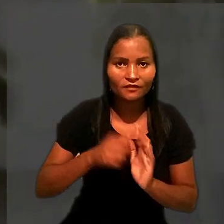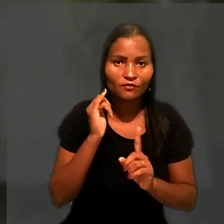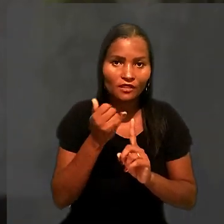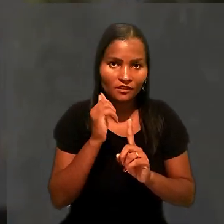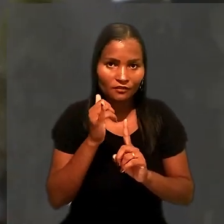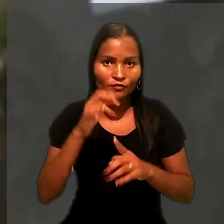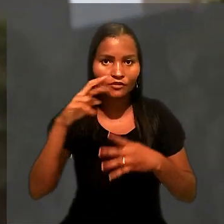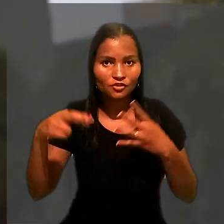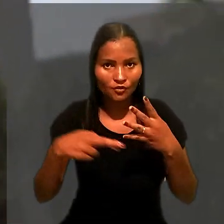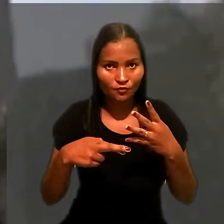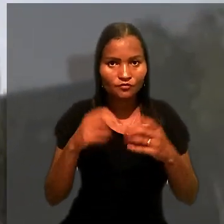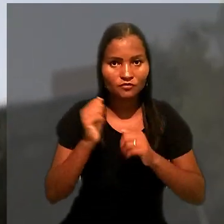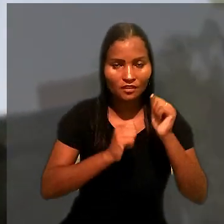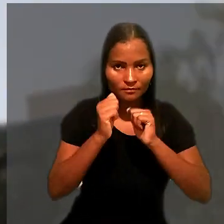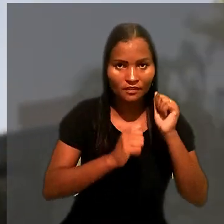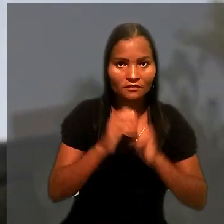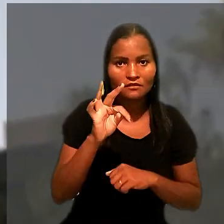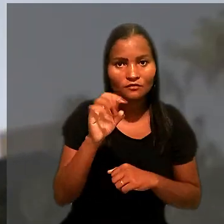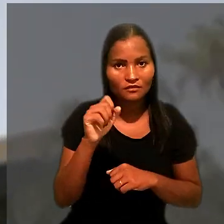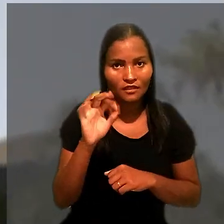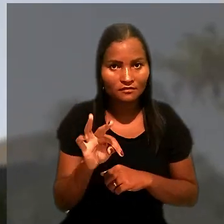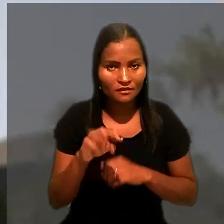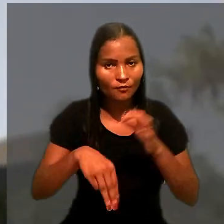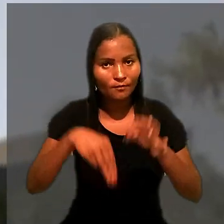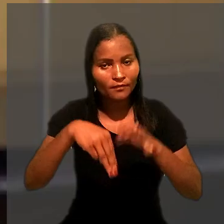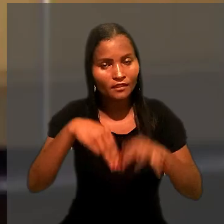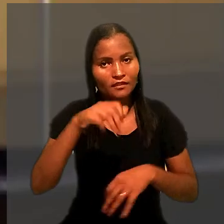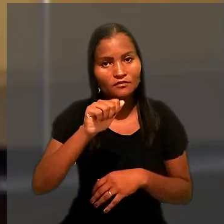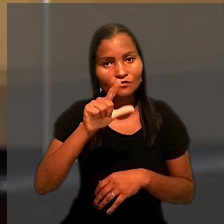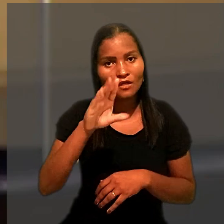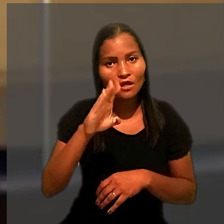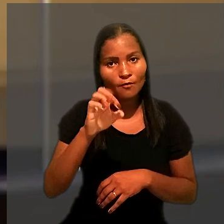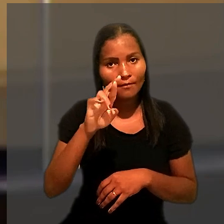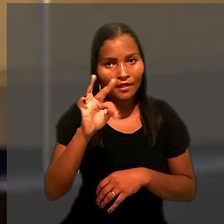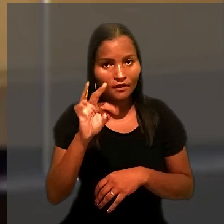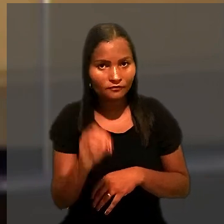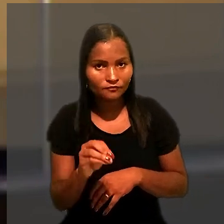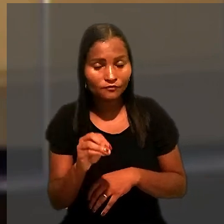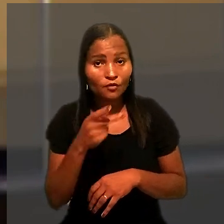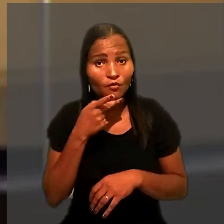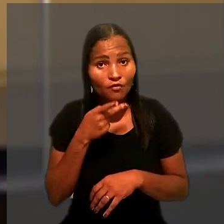O relator do recurso ordinário da empresa no TST foi o ministro Alberto Balazeiro.